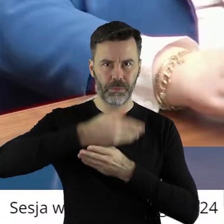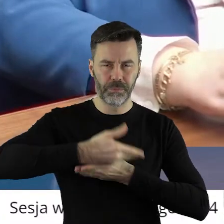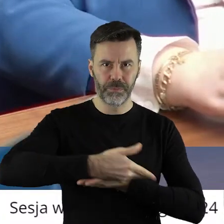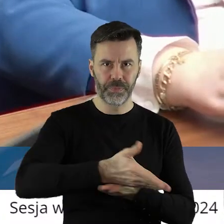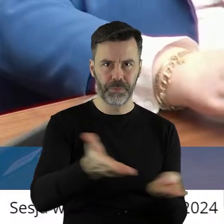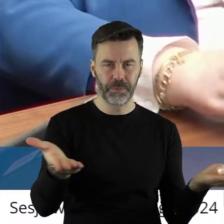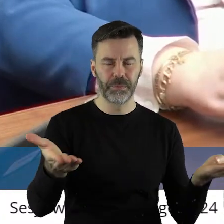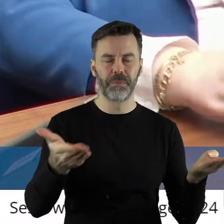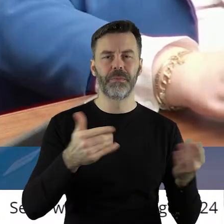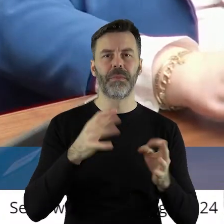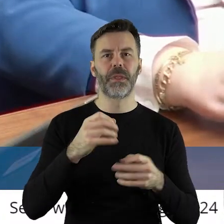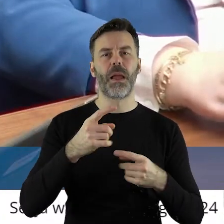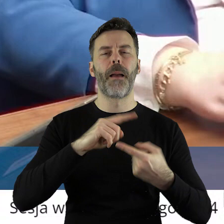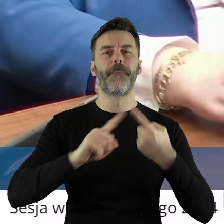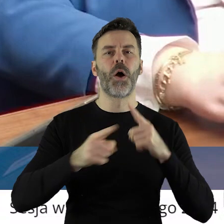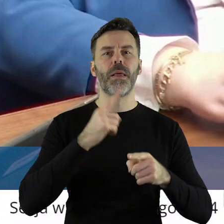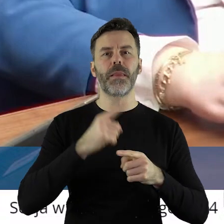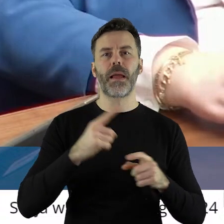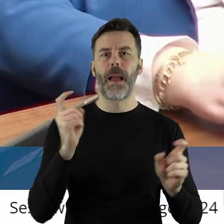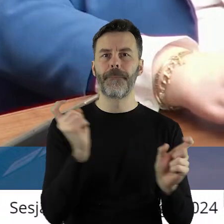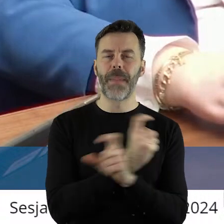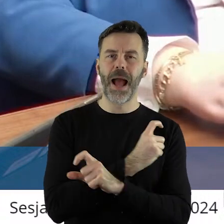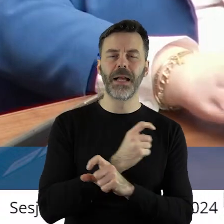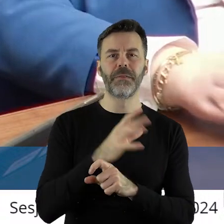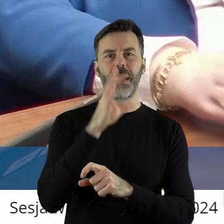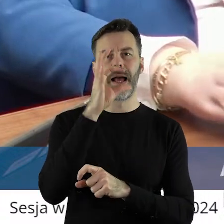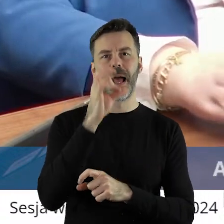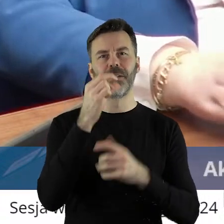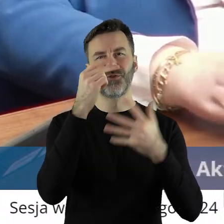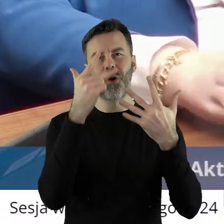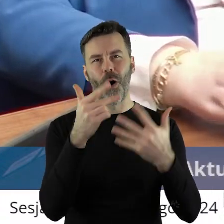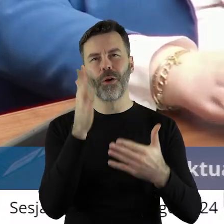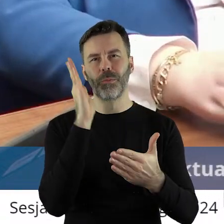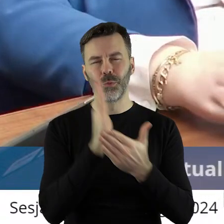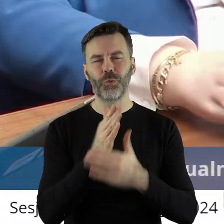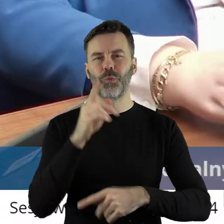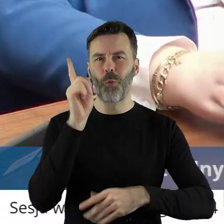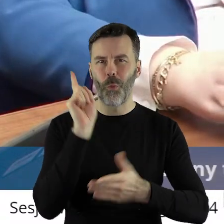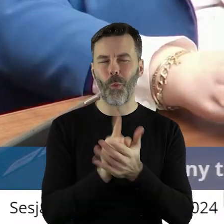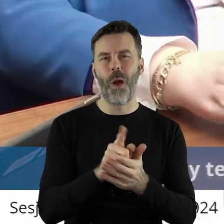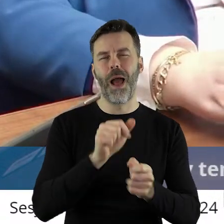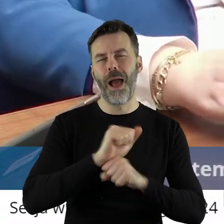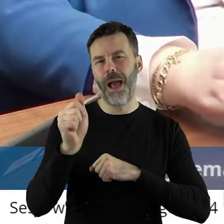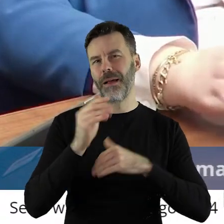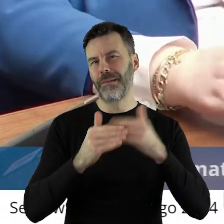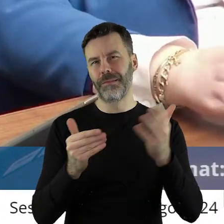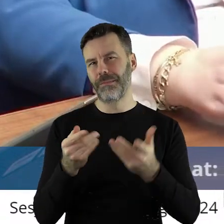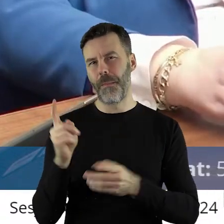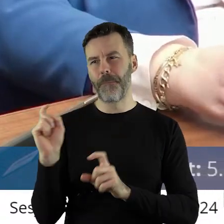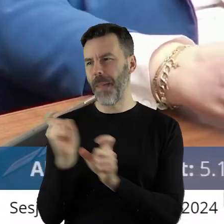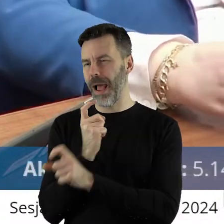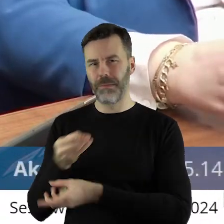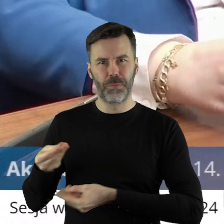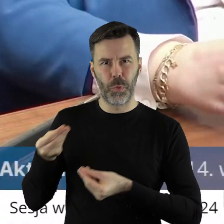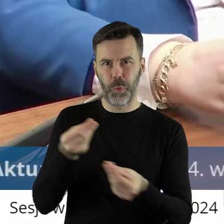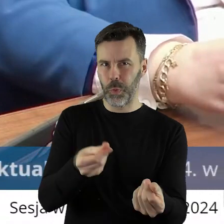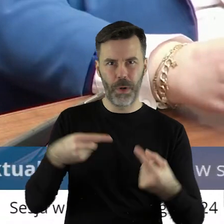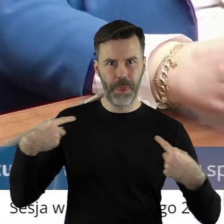A także zrealizowana polityka państwa rozbudowa jest ósemki itd. gdzie państwu kosztów nie poniosło.